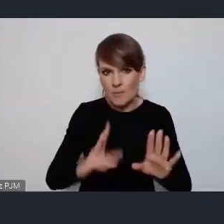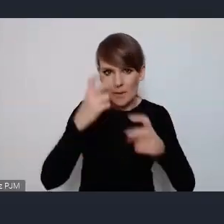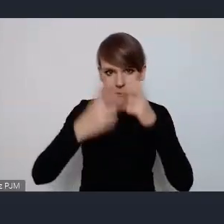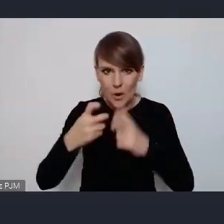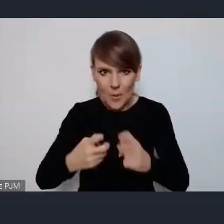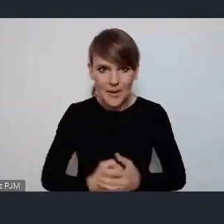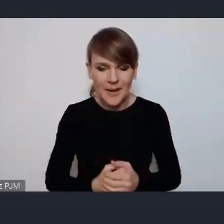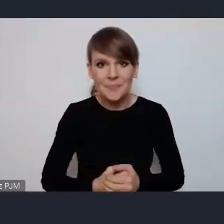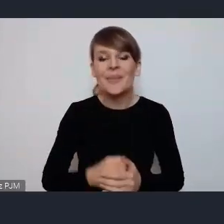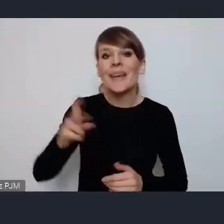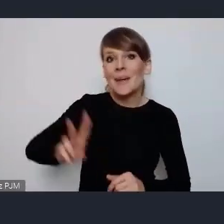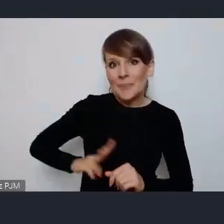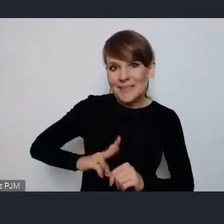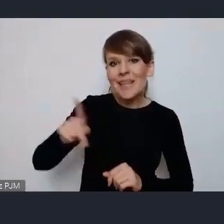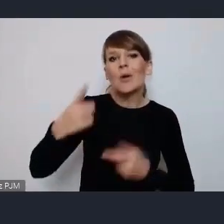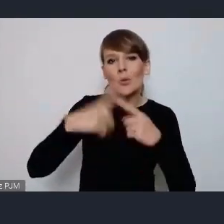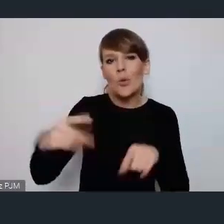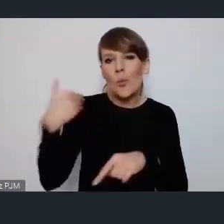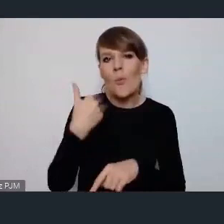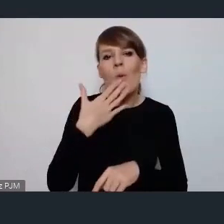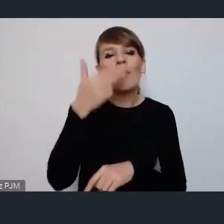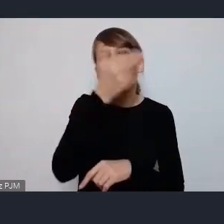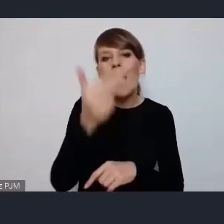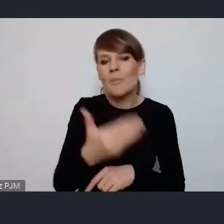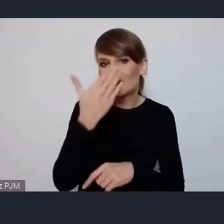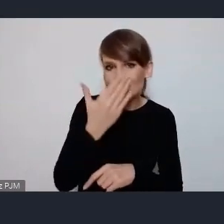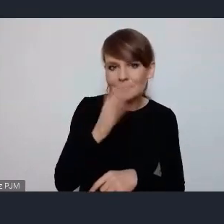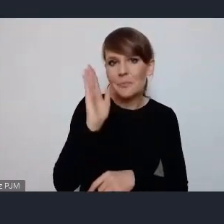wspominała też krótko o tych tematach będą 4 tematy poruszane